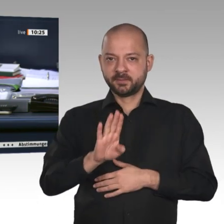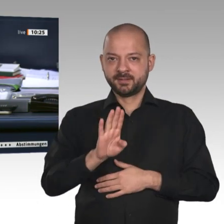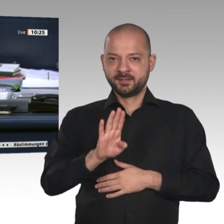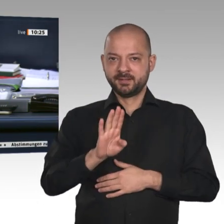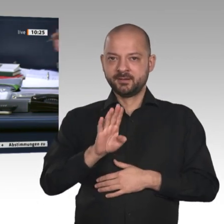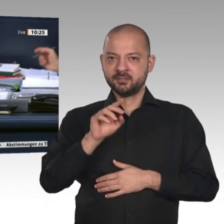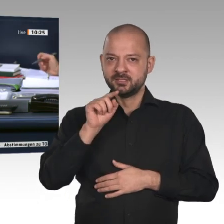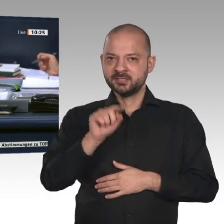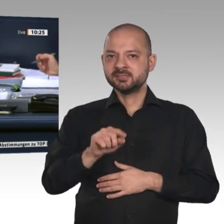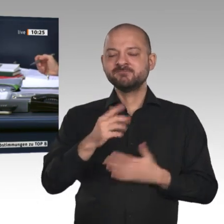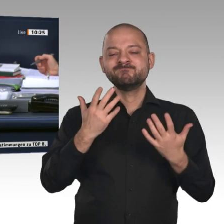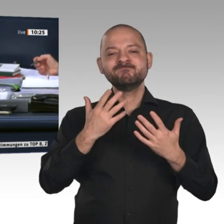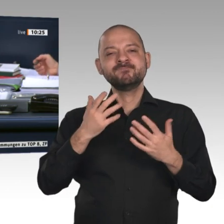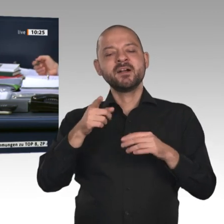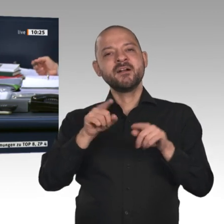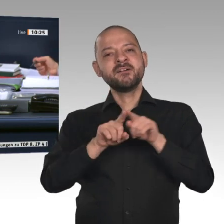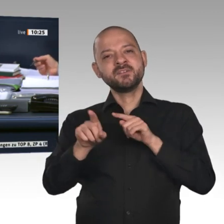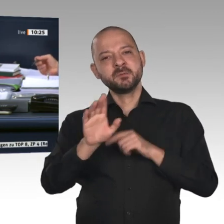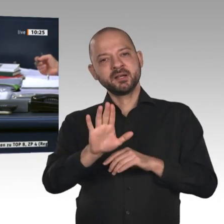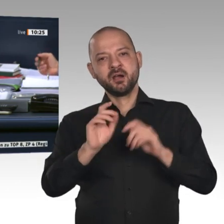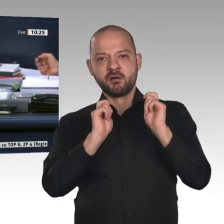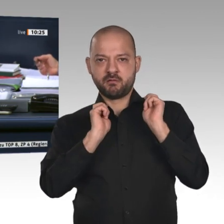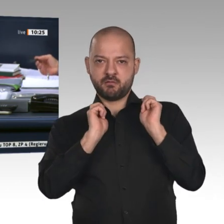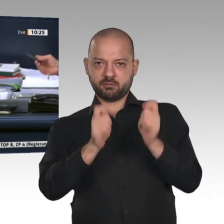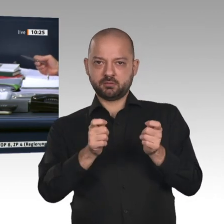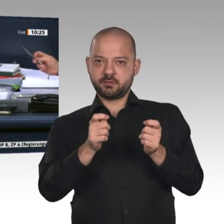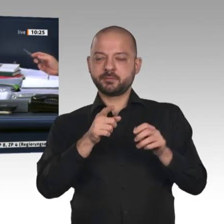für Deutschland“. Der Ausschuss empfiehlt unter Buchstabe a seiner Beschlussempfehlung